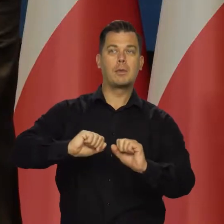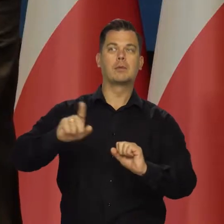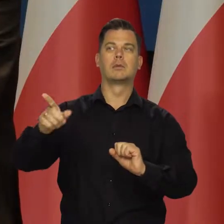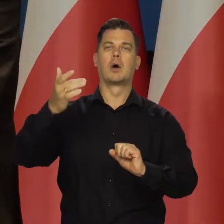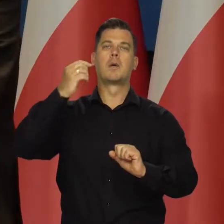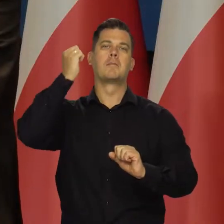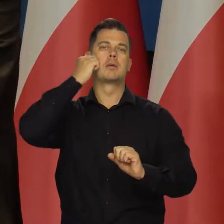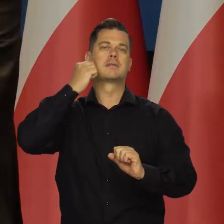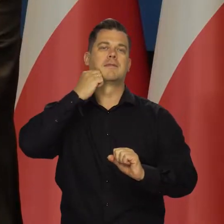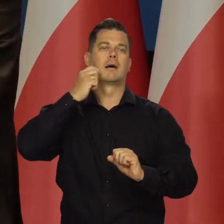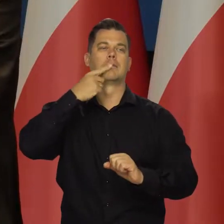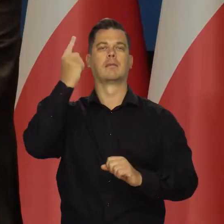jest ustalany z Moskwą.